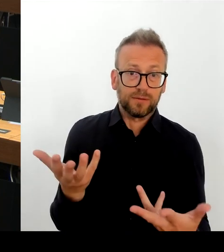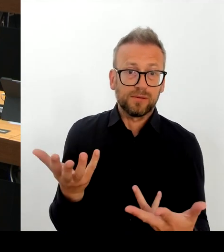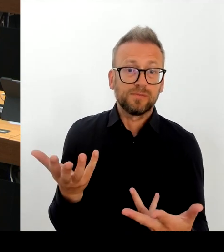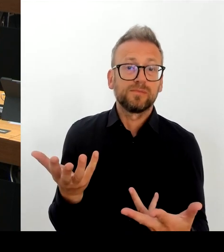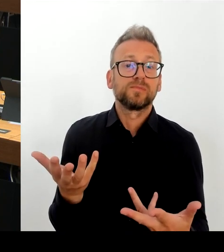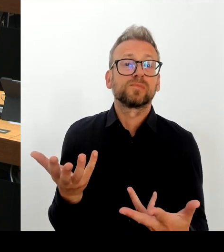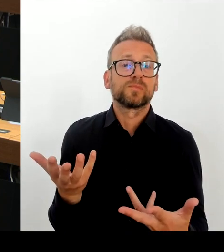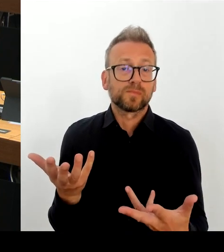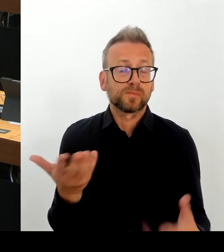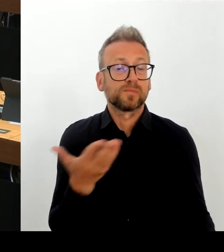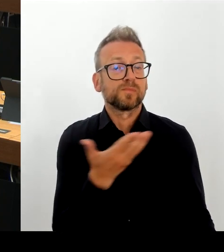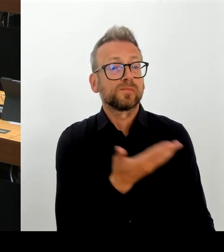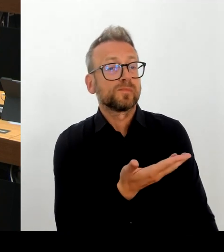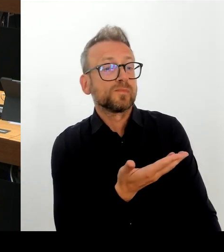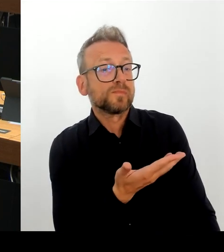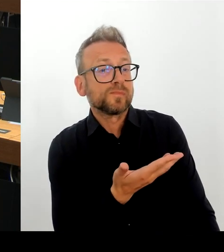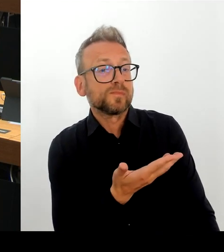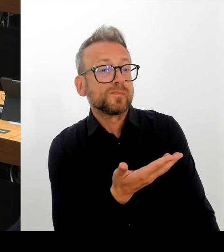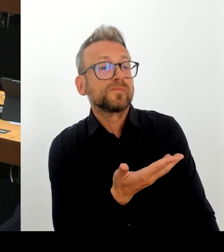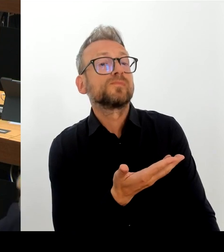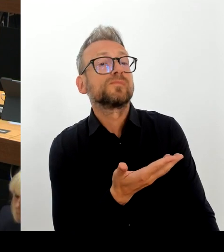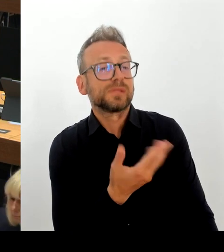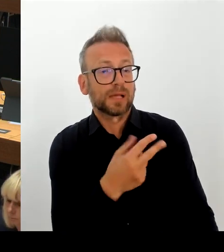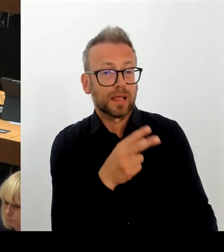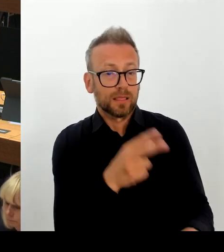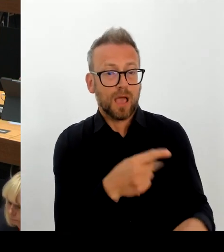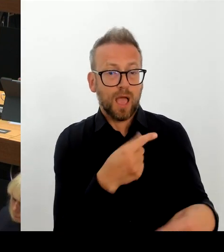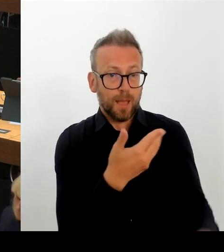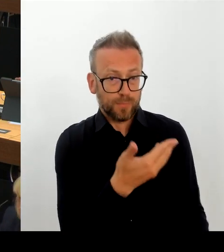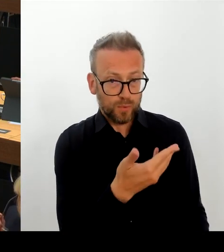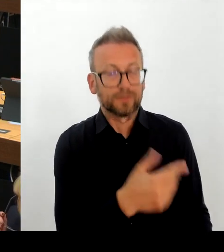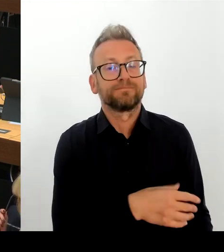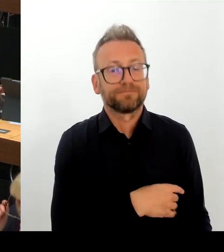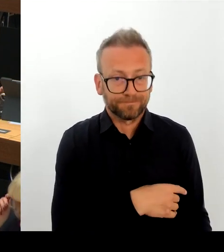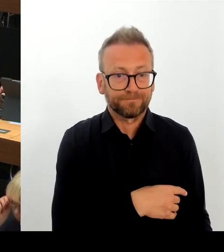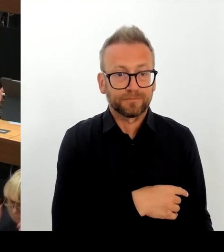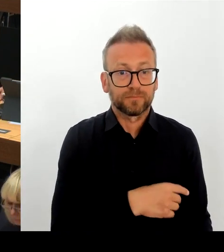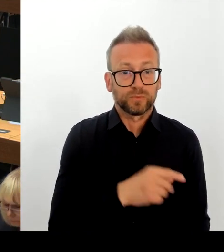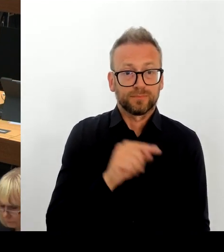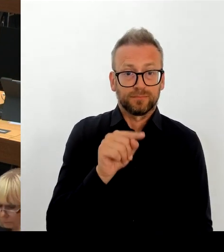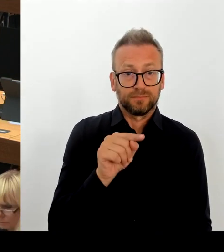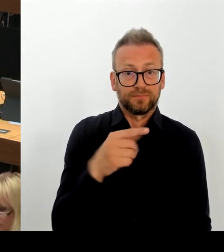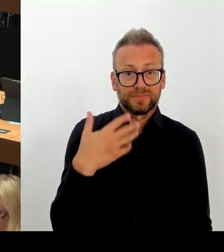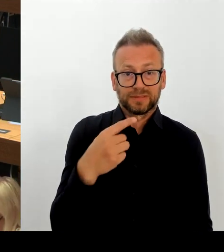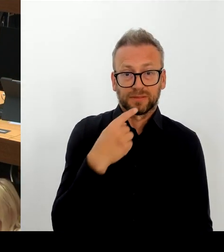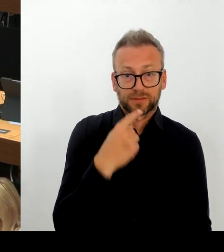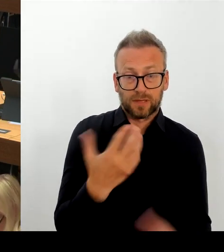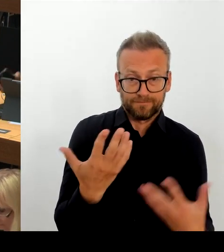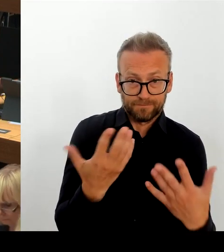sodass es sich nicht um ein Chaos handelt, sondern tatsächlich um eine ursprünglich vernünftige Planung um der Schulplanungsregion zwei